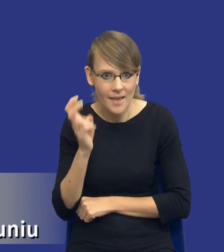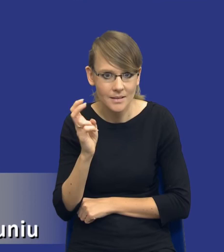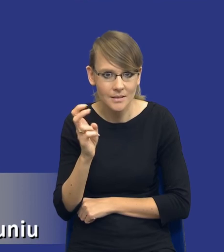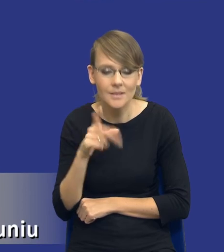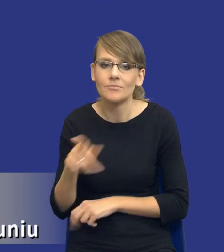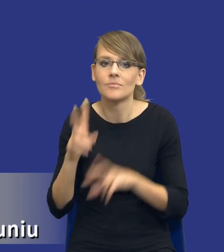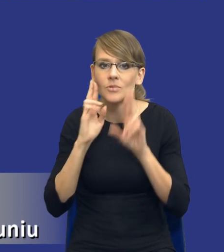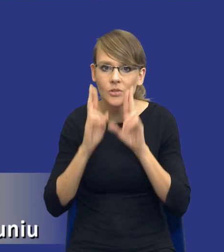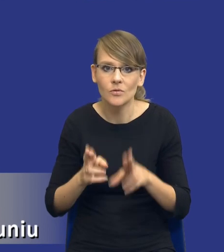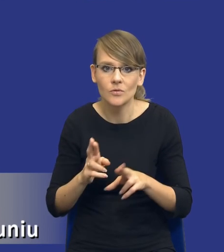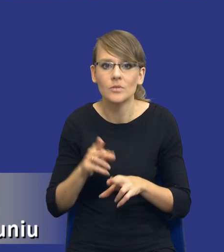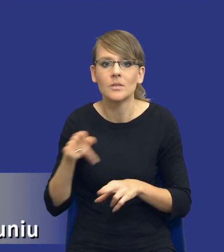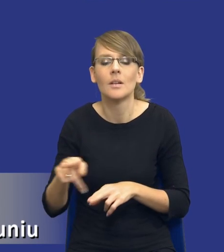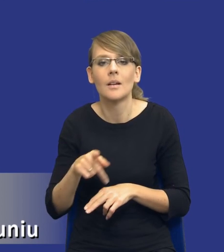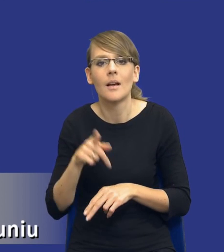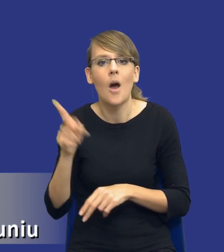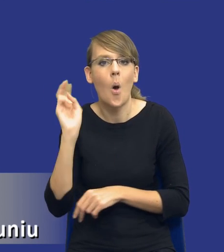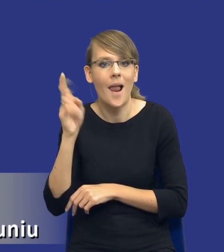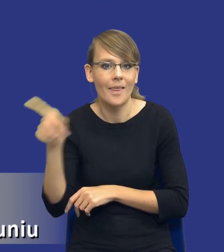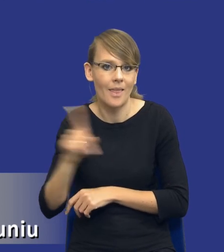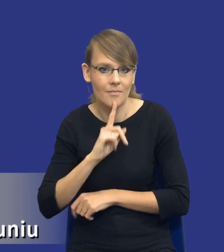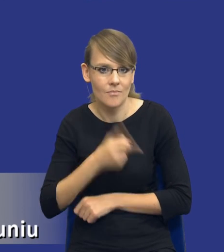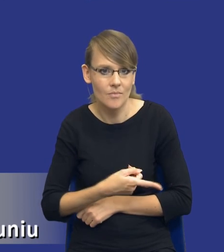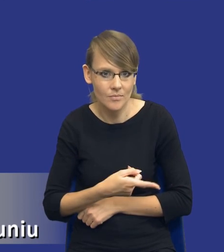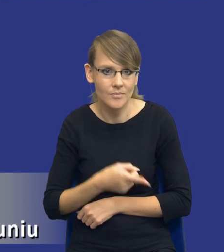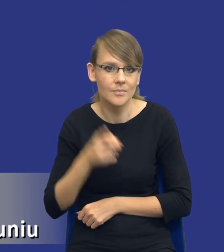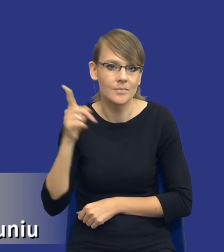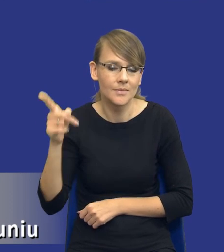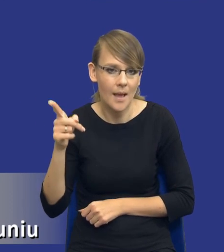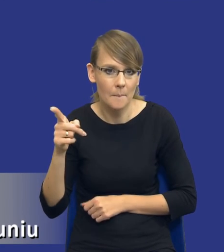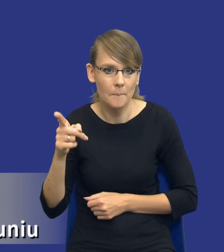rzeczywiście jest on rekomendowany w Holandii przez tamtego,